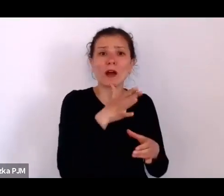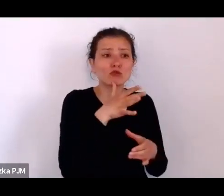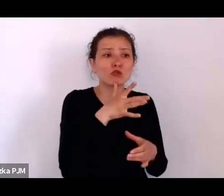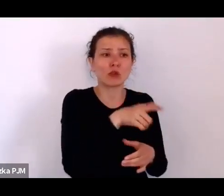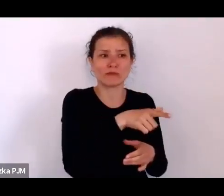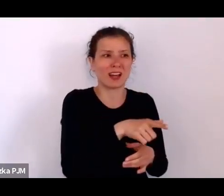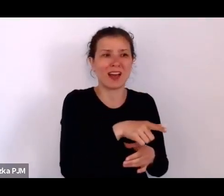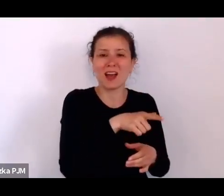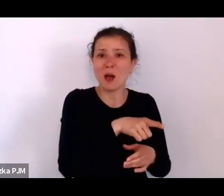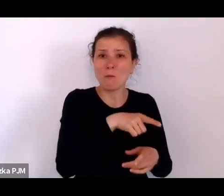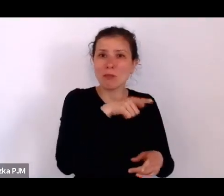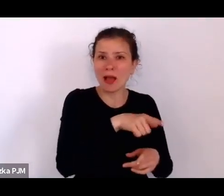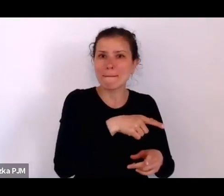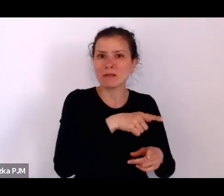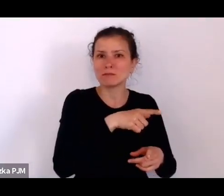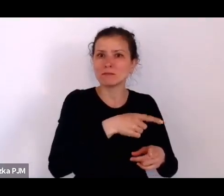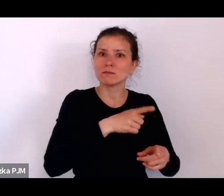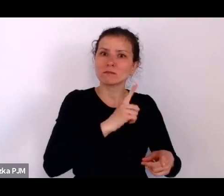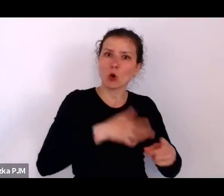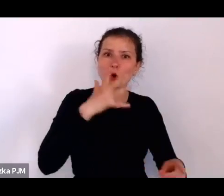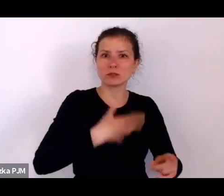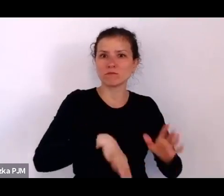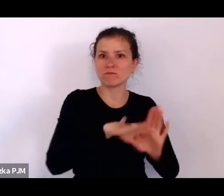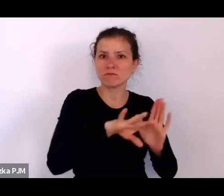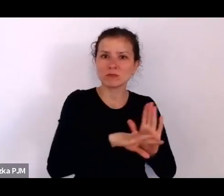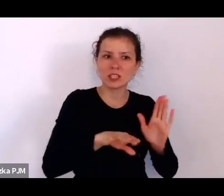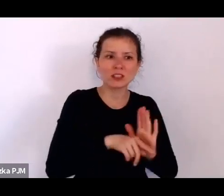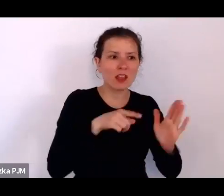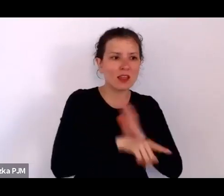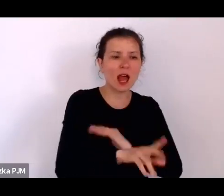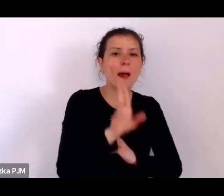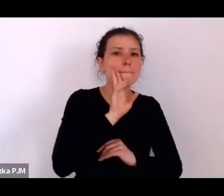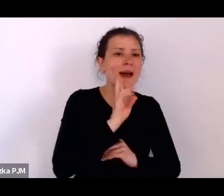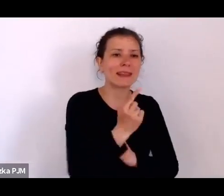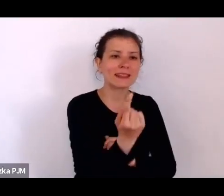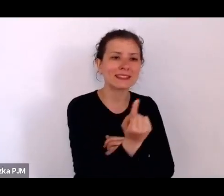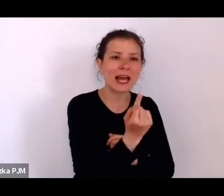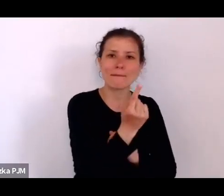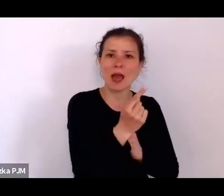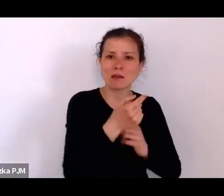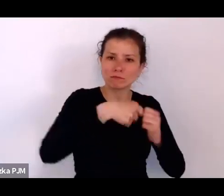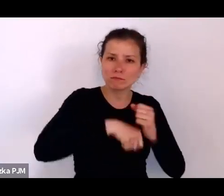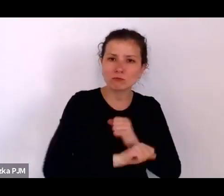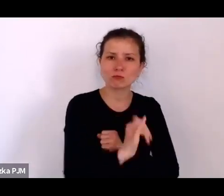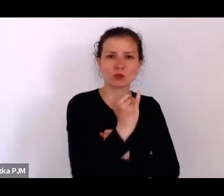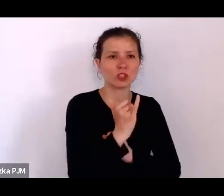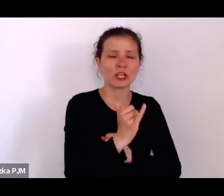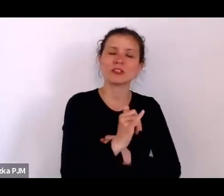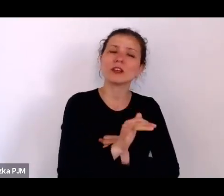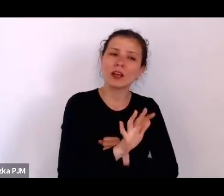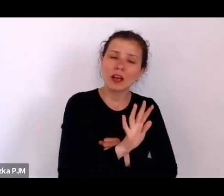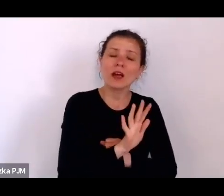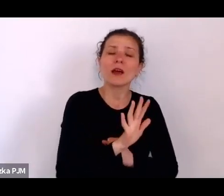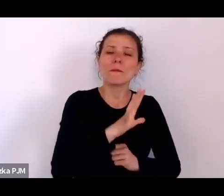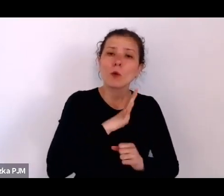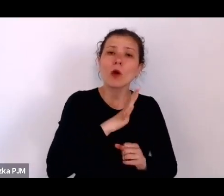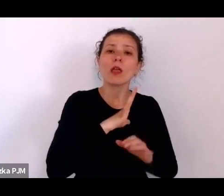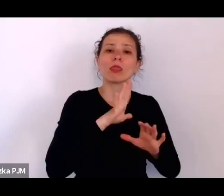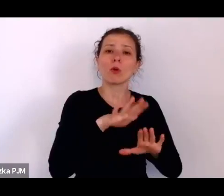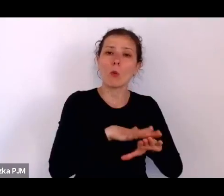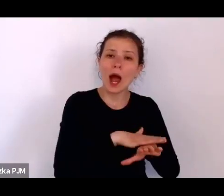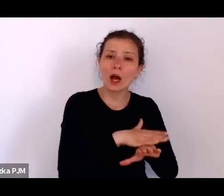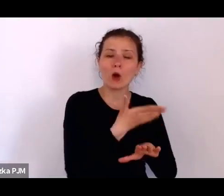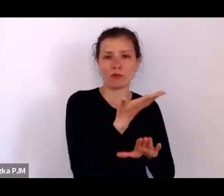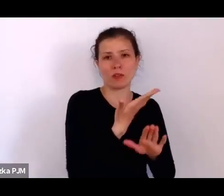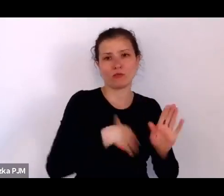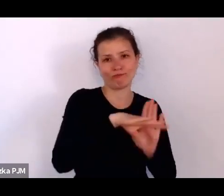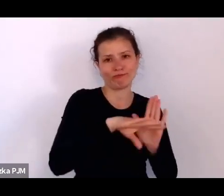samotnie rodzących dzieci, ponieważ też łatwiejszy był tzw. ślub pod Chupą